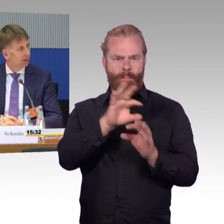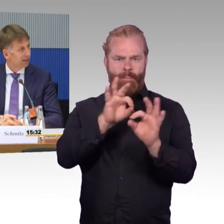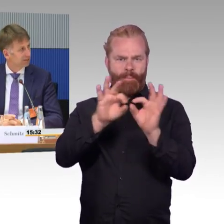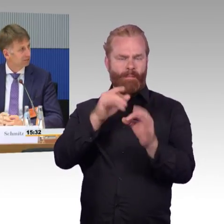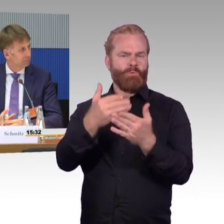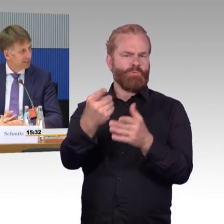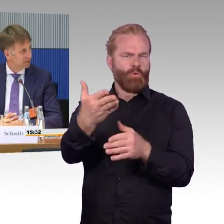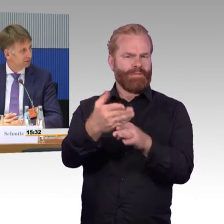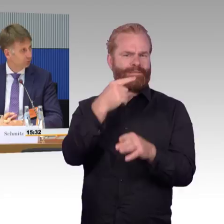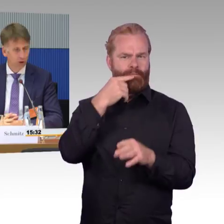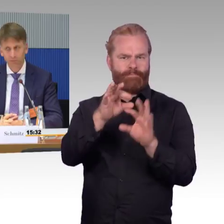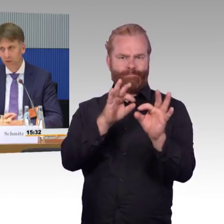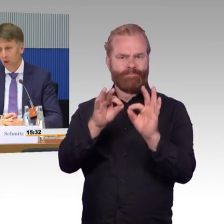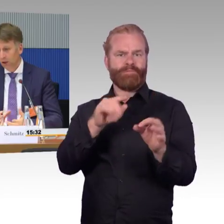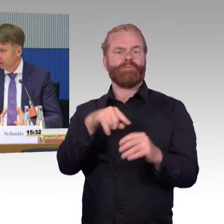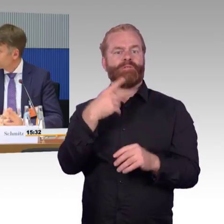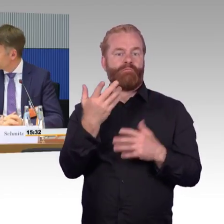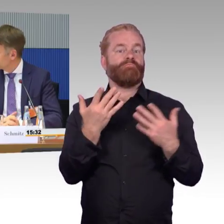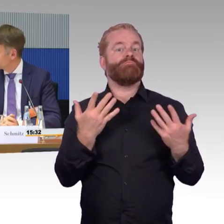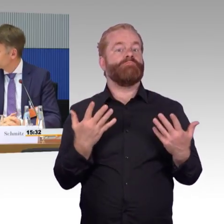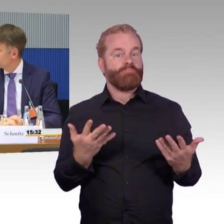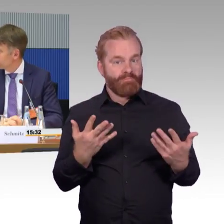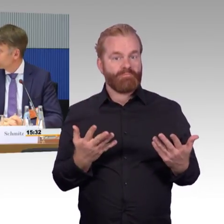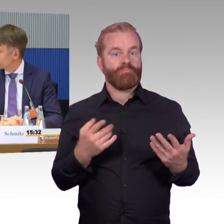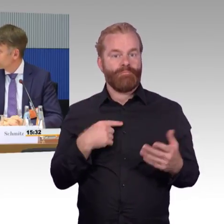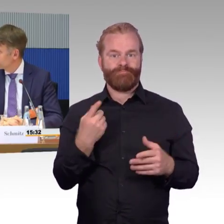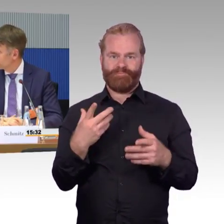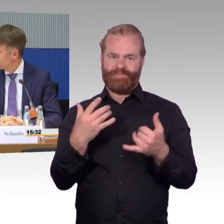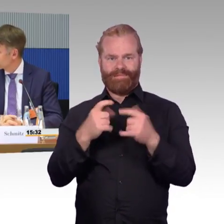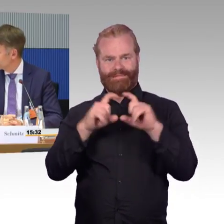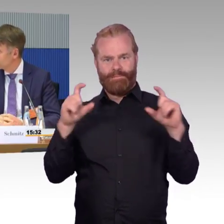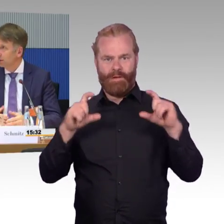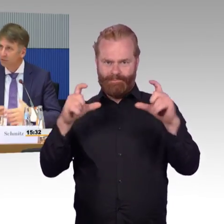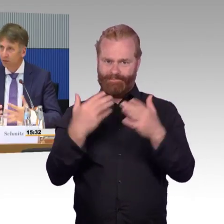Werden wir hier mit unterschiedlichen Maßen messen in Zukunft? Das denke ich, müssen wir uns auch ganz klar die Frage stellen,